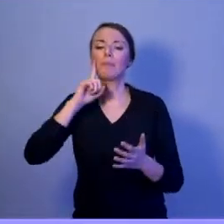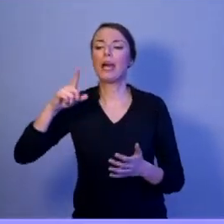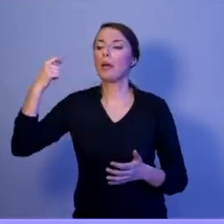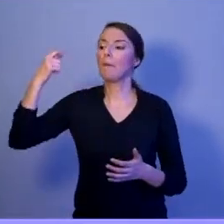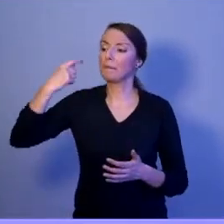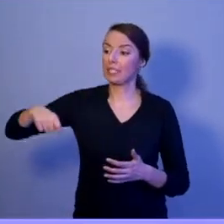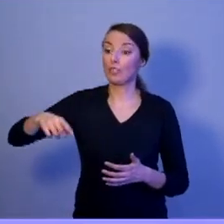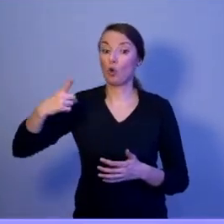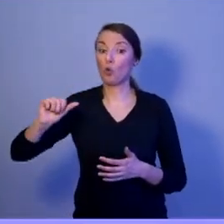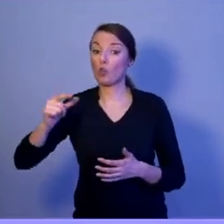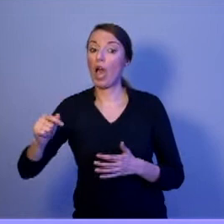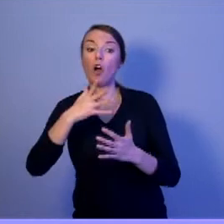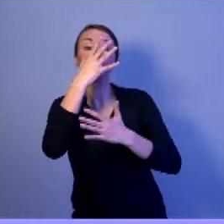Przez pięć lat tylko raz.